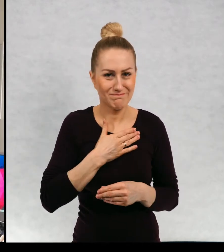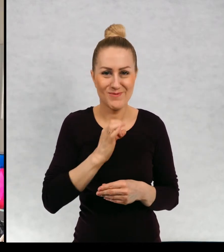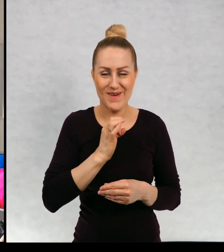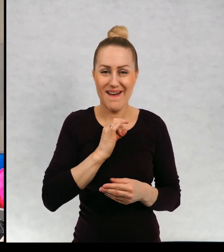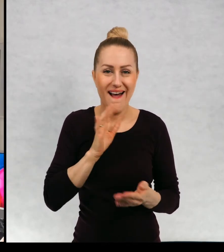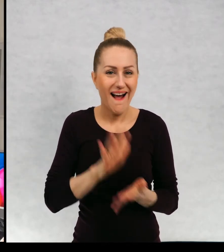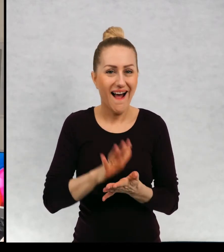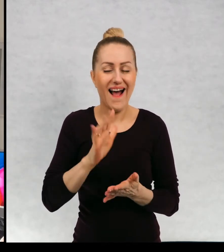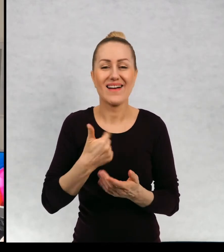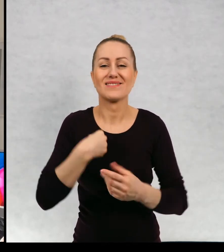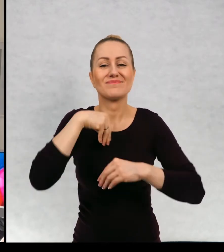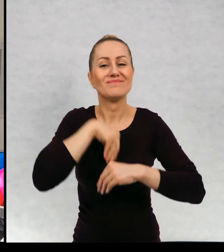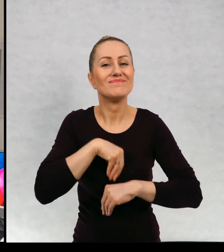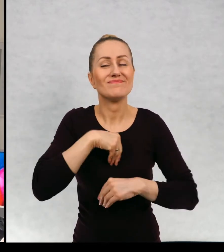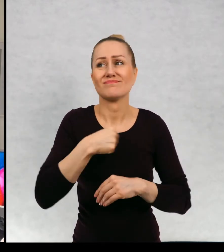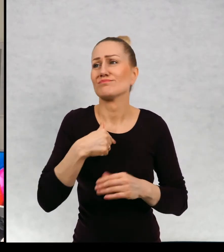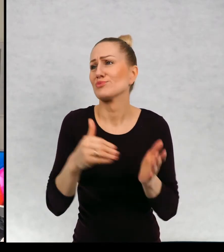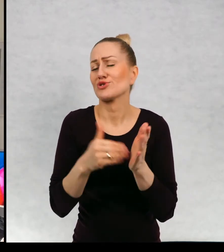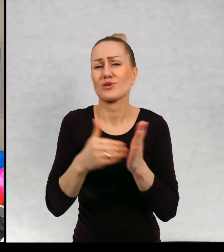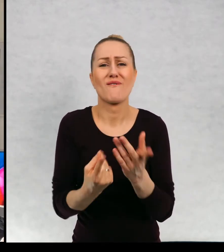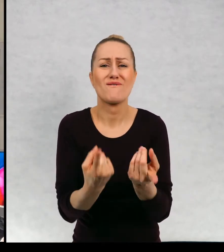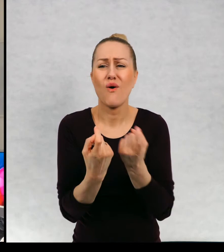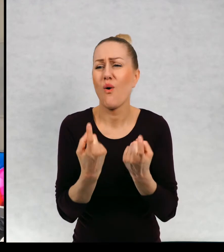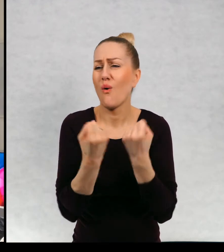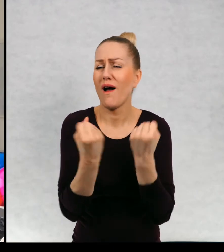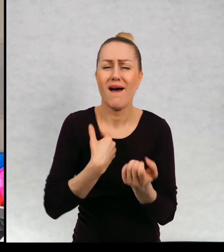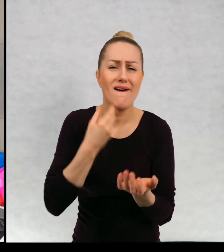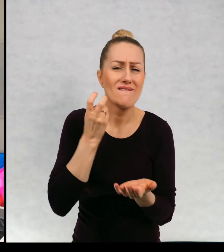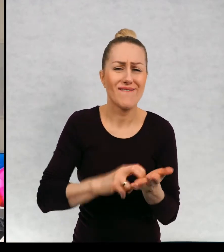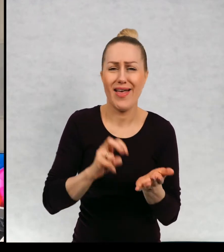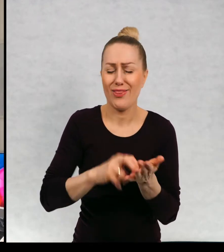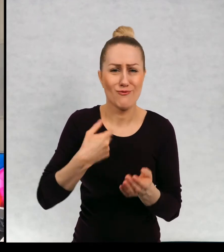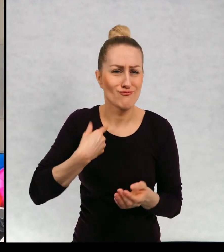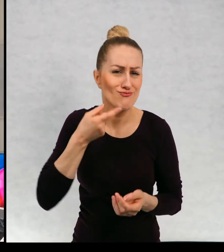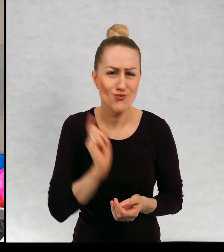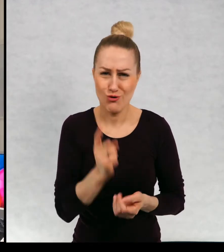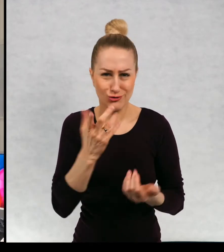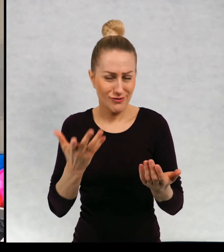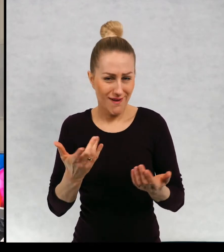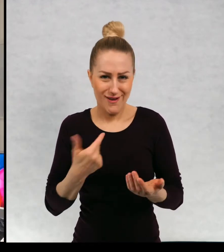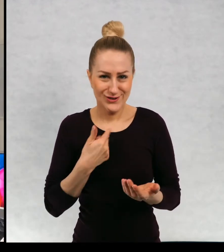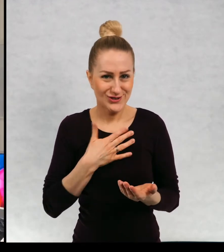czuję, mam w sobie konieczność wędrowania i oczywiście, ponieważ